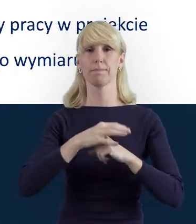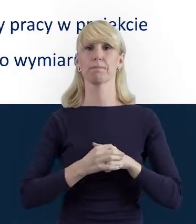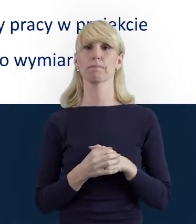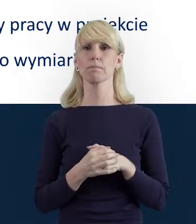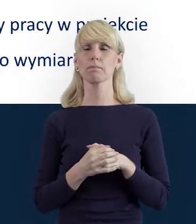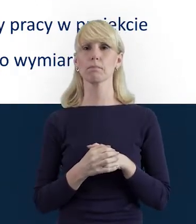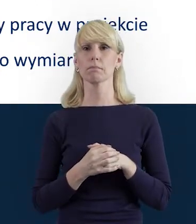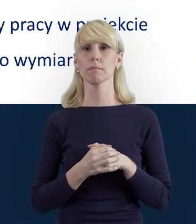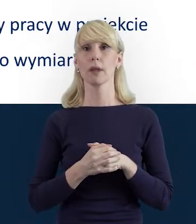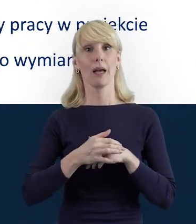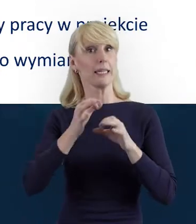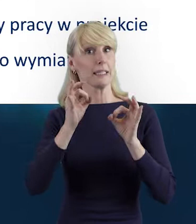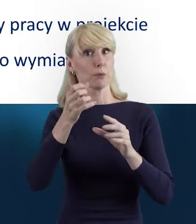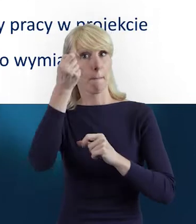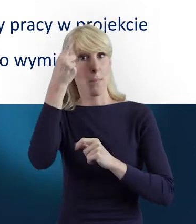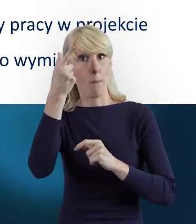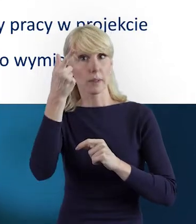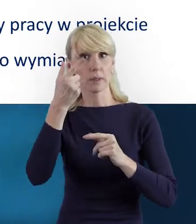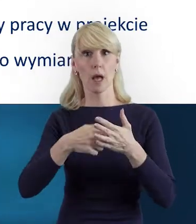Otóż stąd, że zdarza nam się,